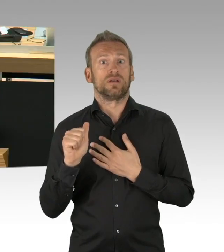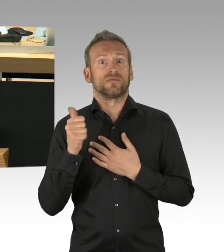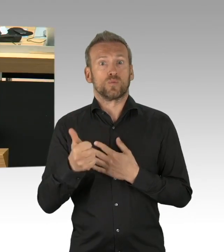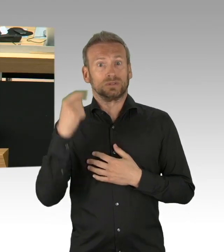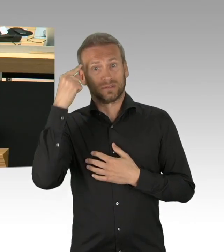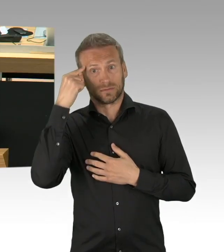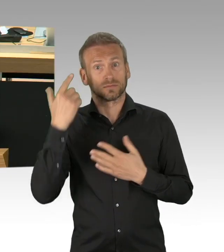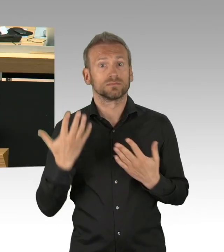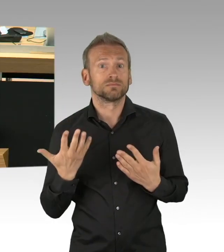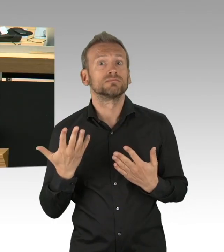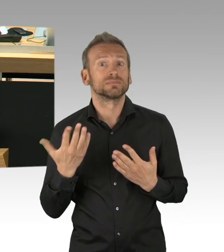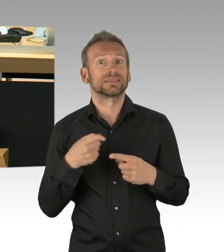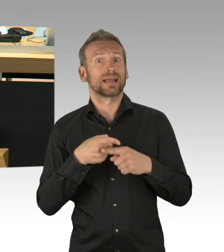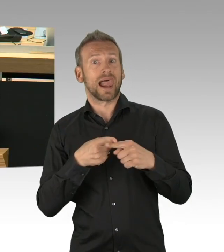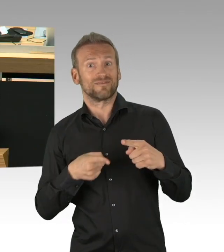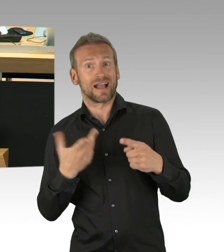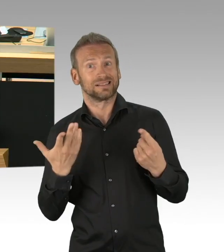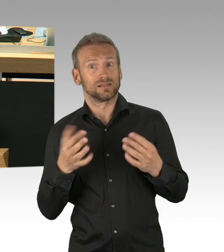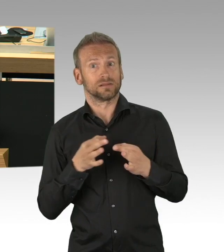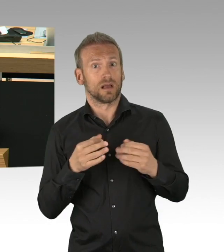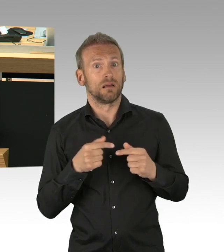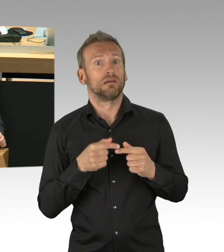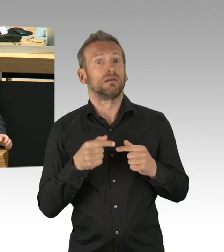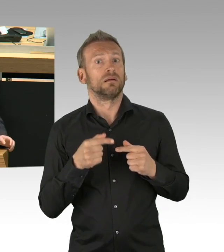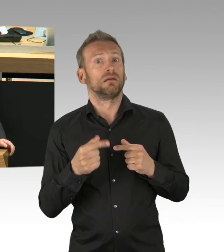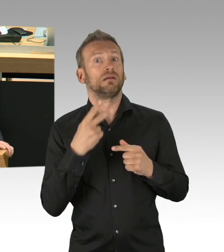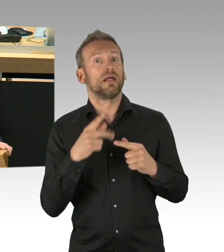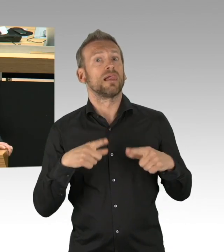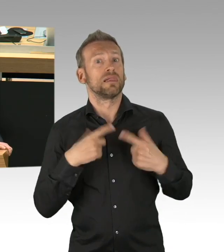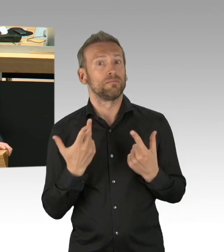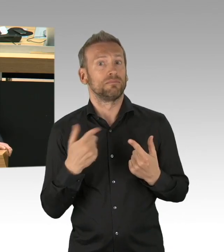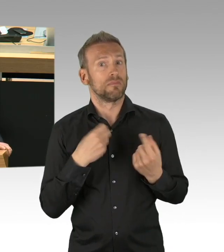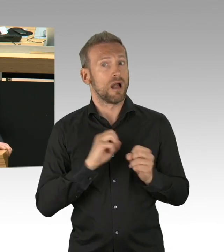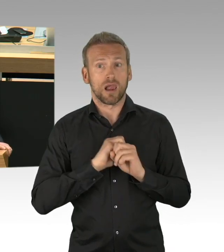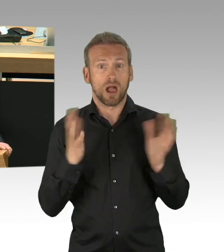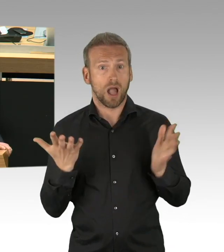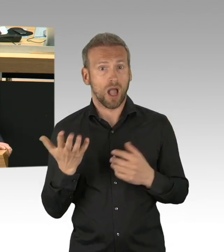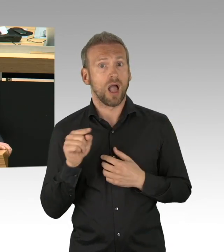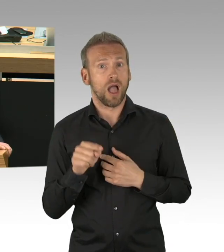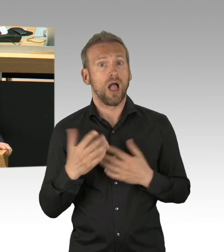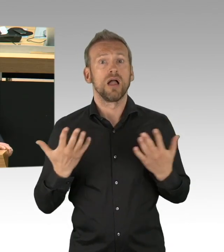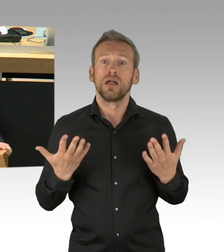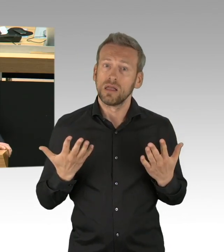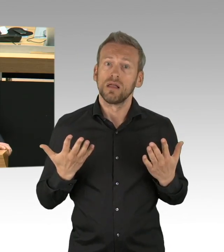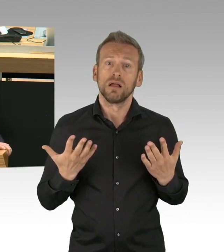das ist für viele kaum nachvollziehbar. Wir wollen Transparenz schaffen in der parlamentarischen Debatte und deshalb ist es uns wichtig,